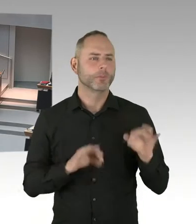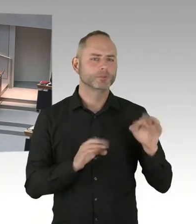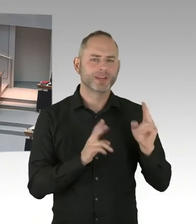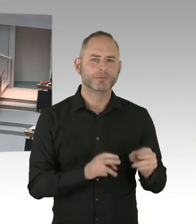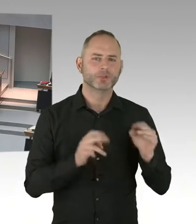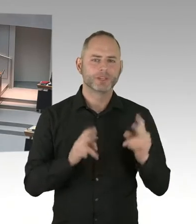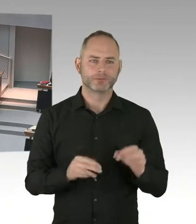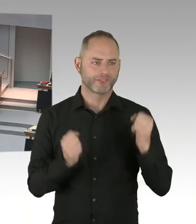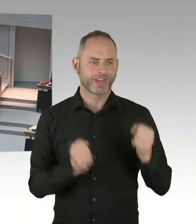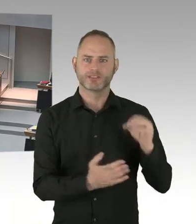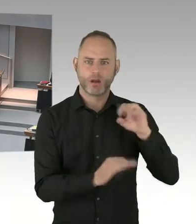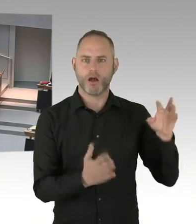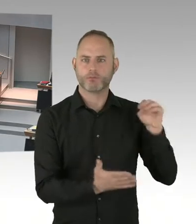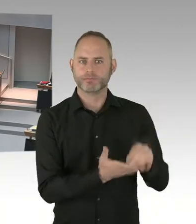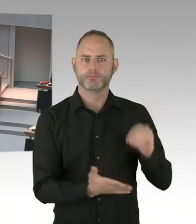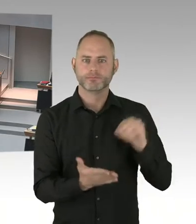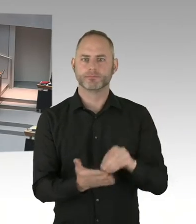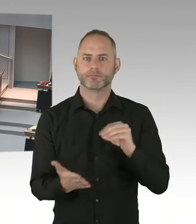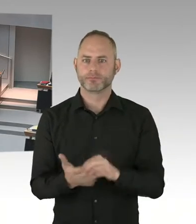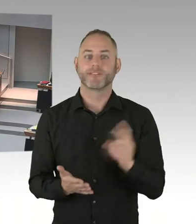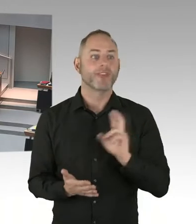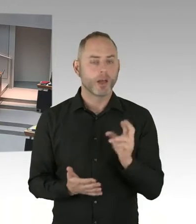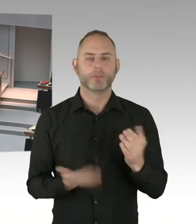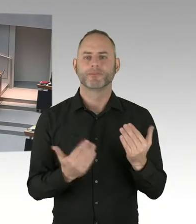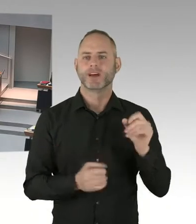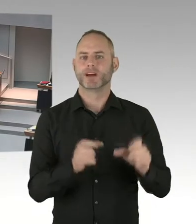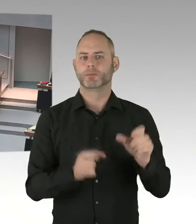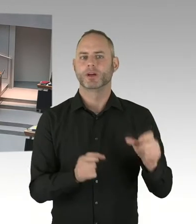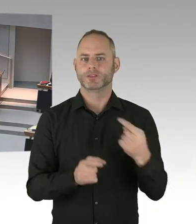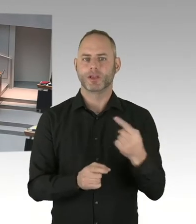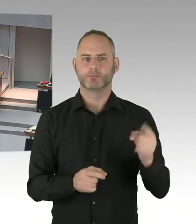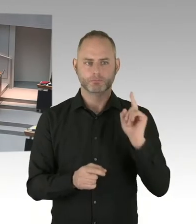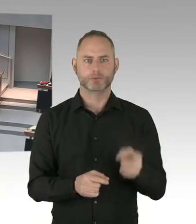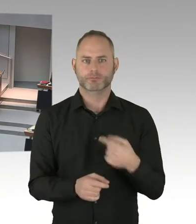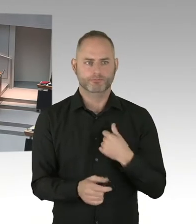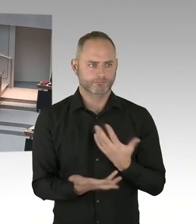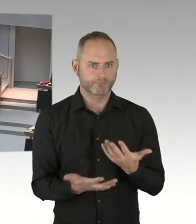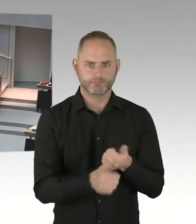zum Beispiel durch eine eventuell besondere Gefährdung durch terroristische Angriffe, hält der Senat